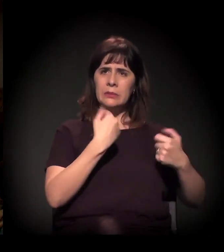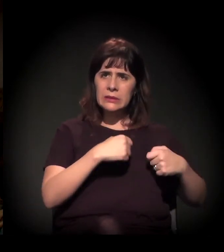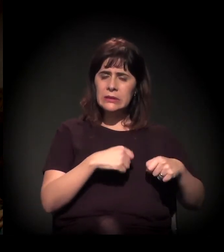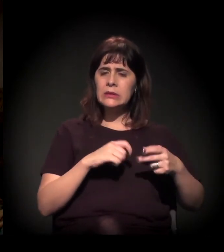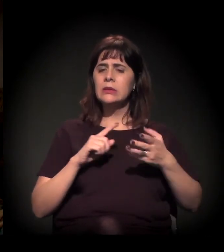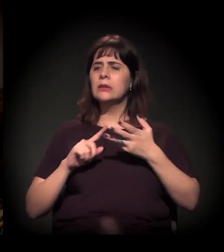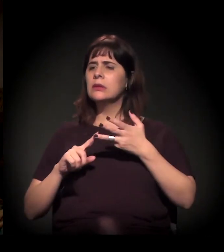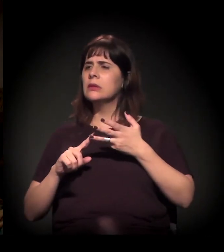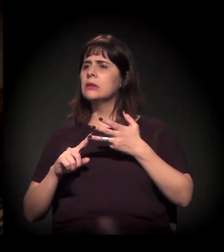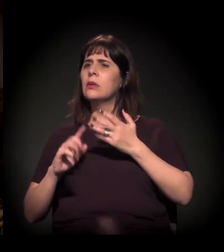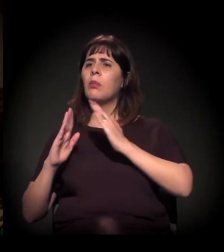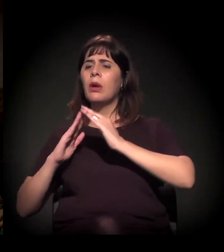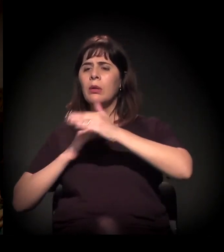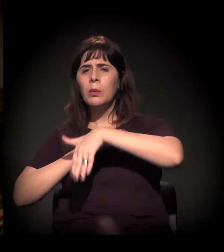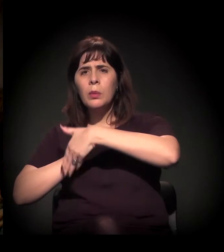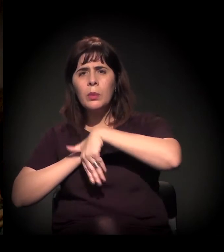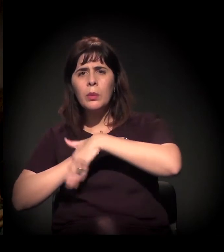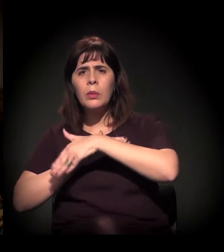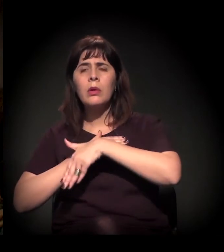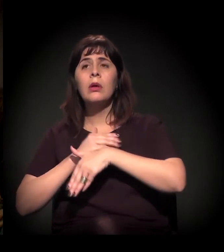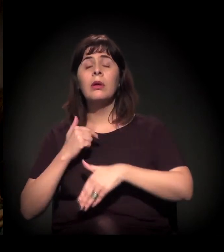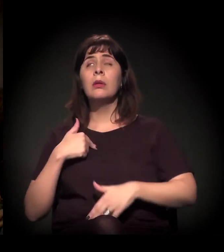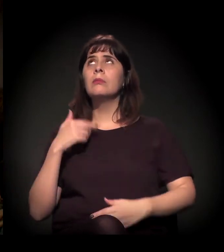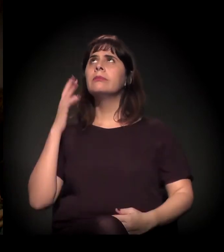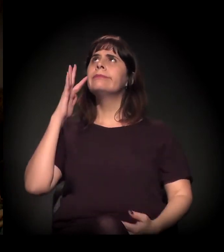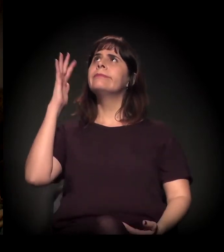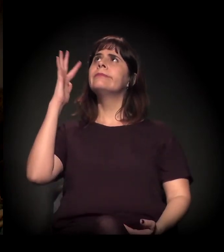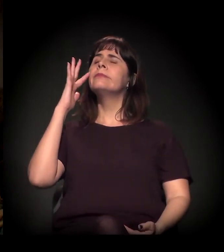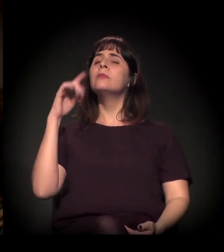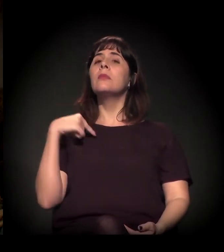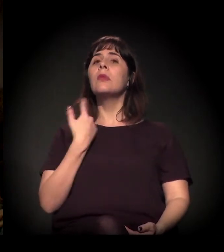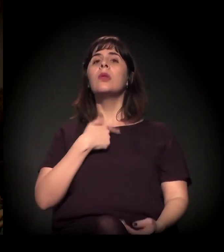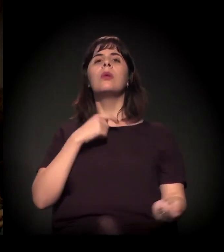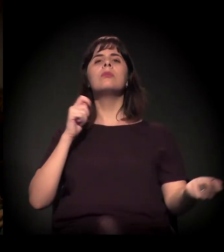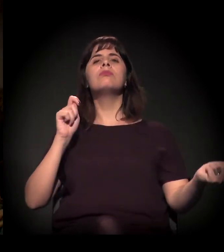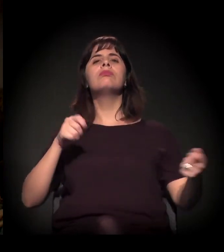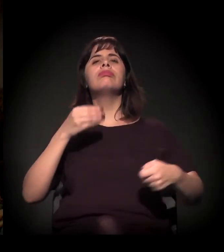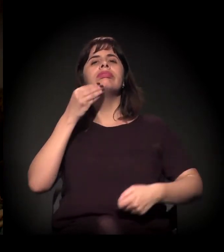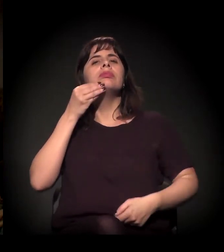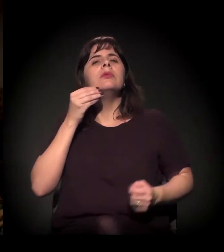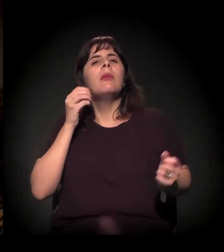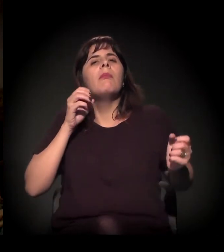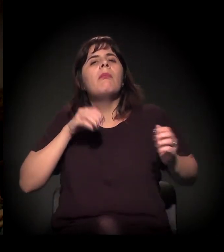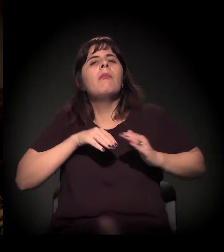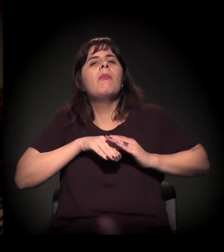eu fico imaginando que nós podemos fazer muito mais do que fazemos.